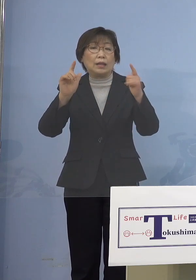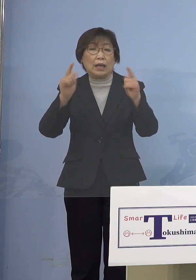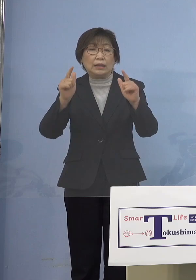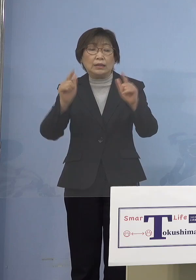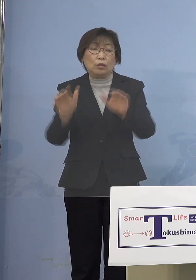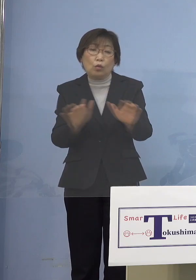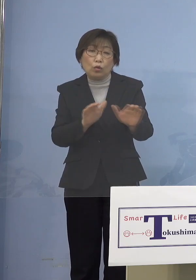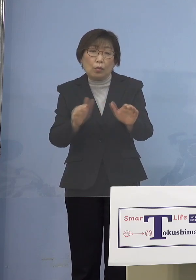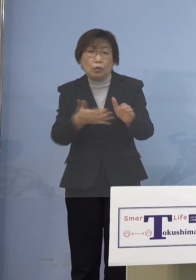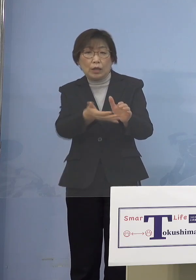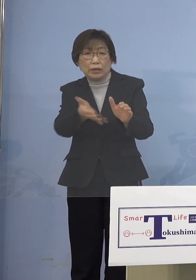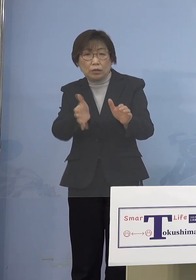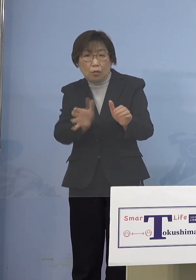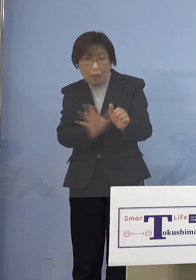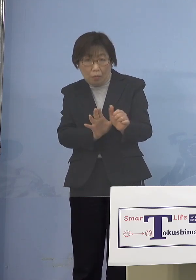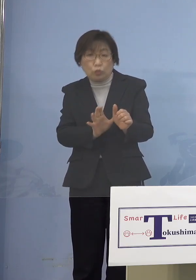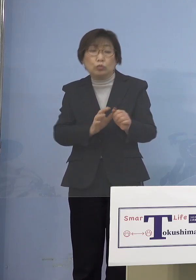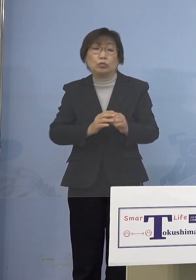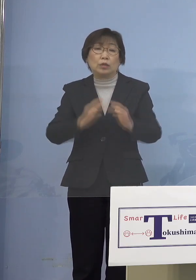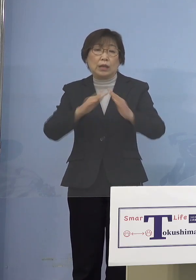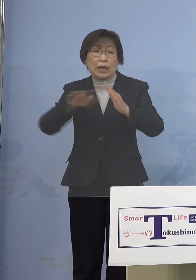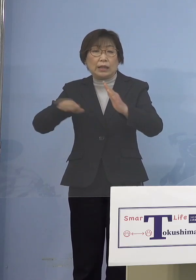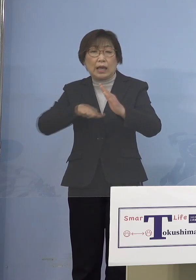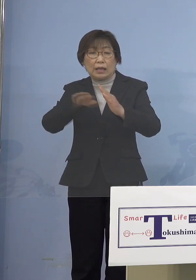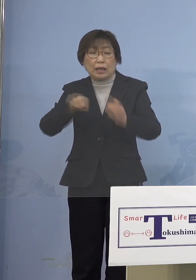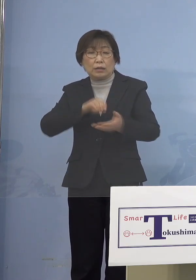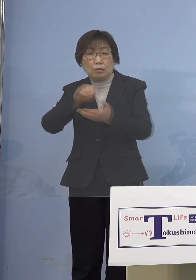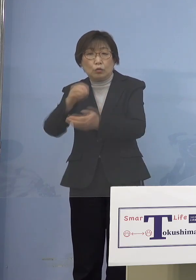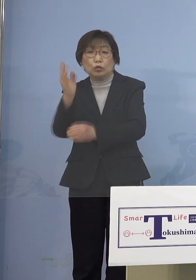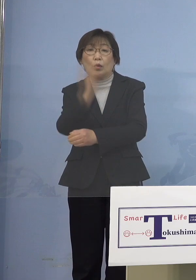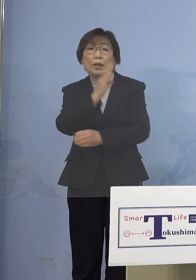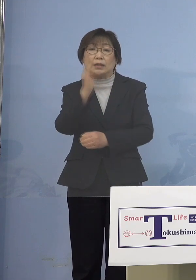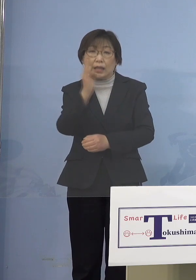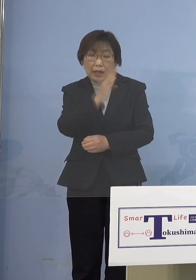家庭内感染に持ち込ませないためにも やはり保護者のところに